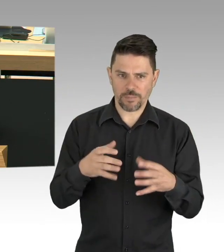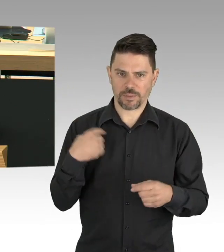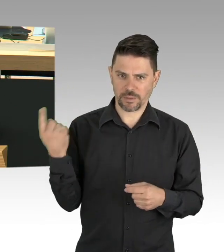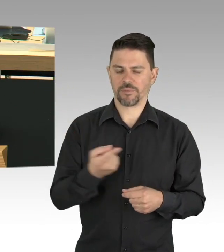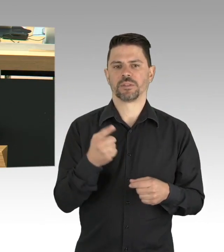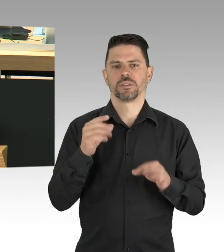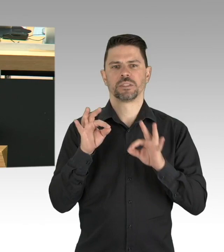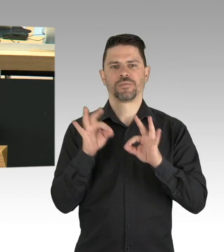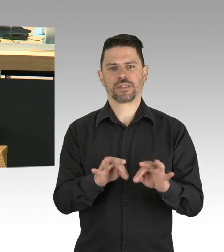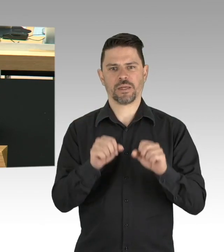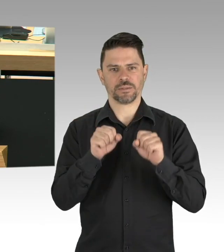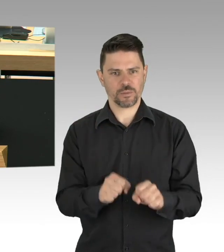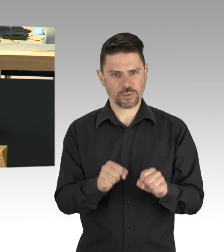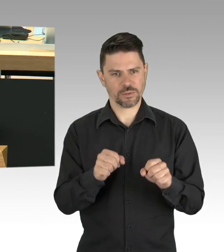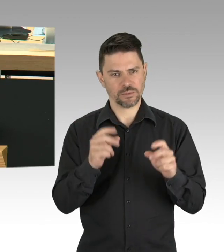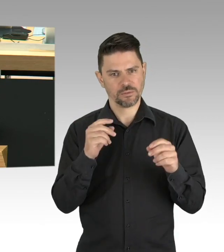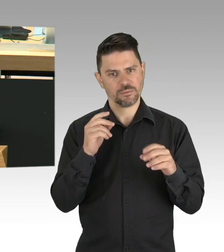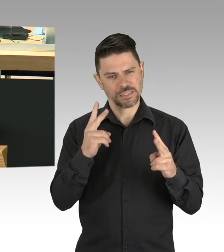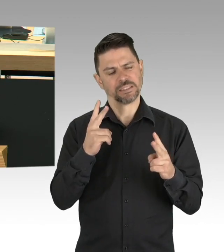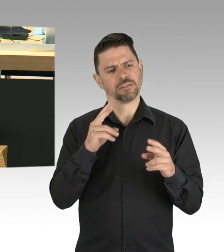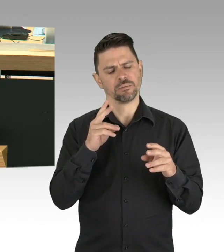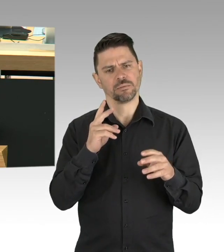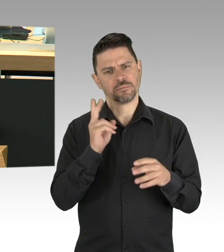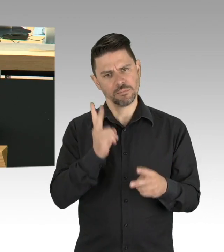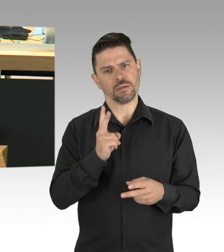dann haben wir alle Grund zu Mut und Hoffnung, herzlichen Dank.